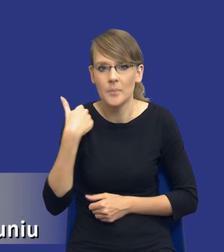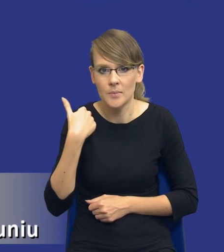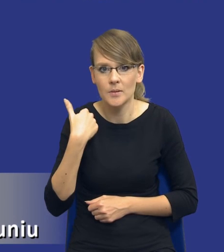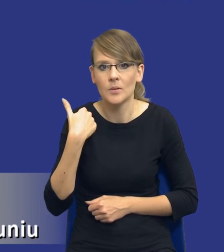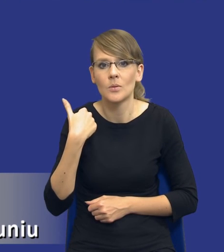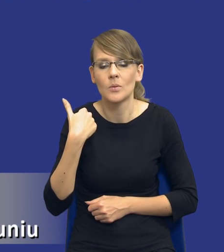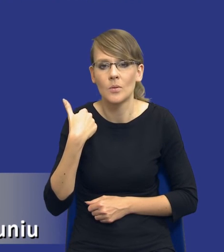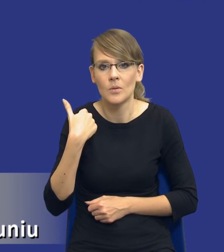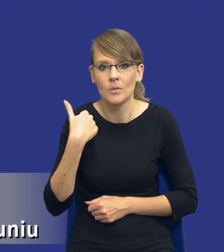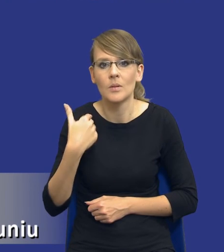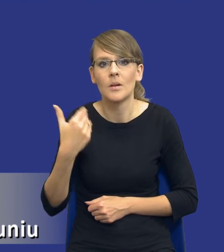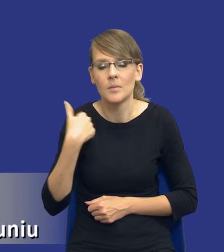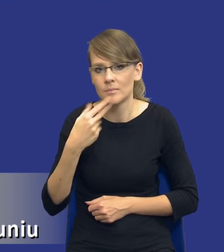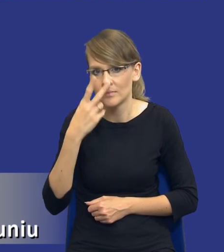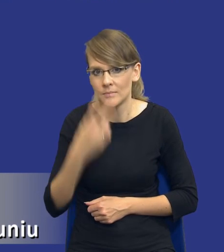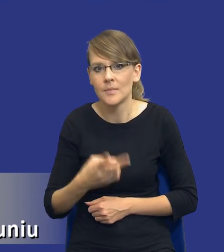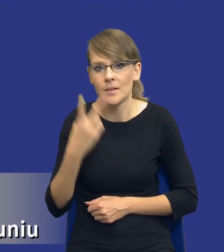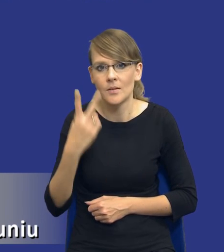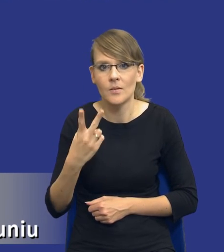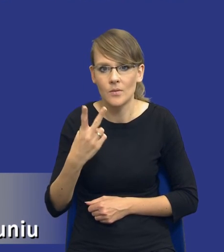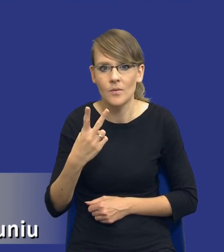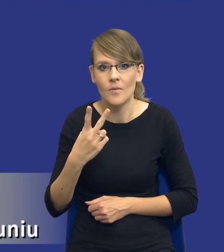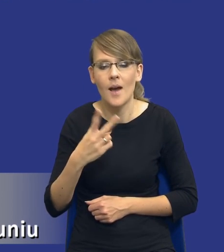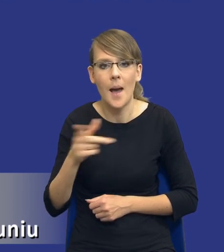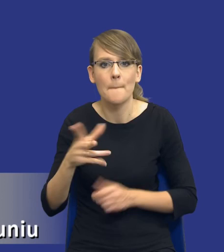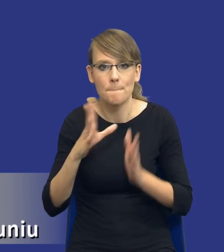z dwoma takimi modelami rzeczywiście gdzieś w praktyce.